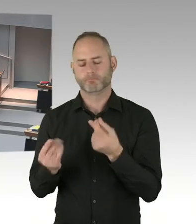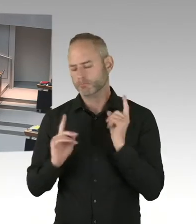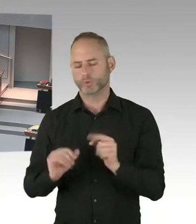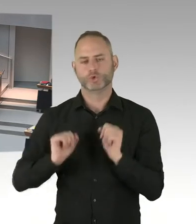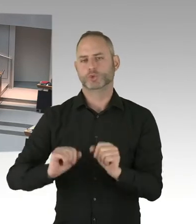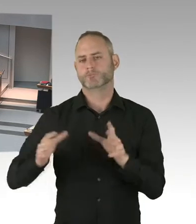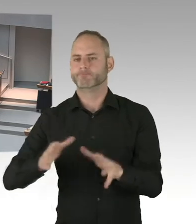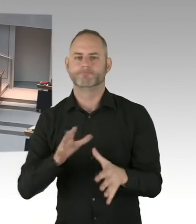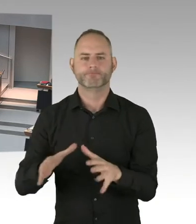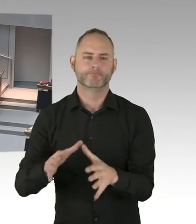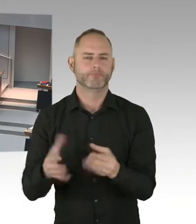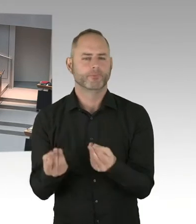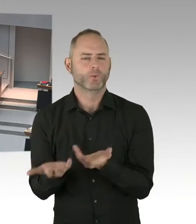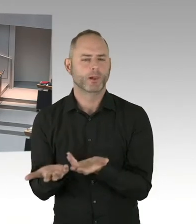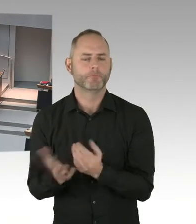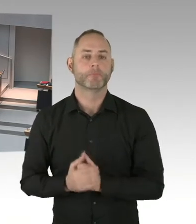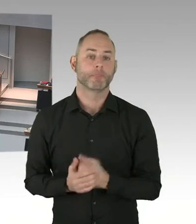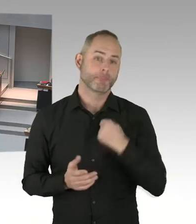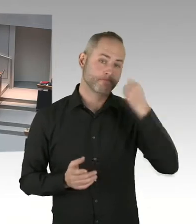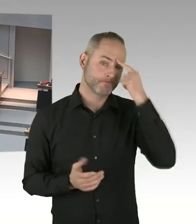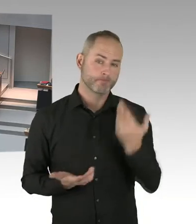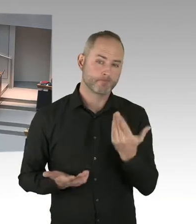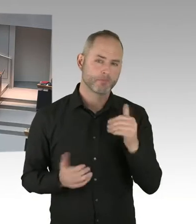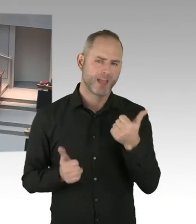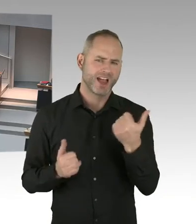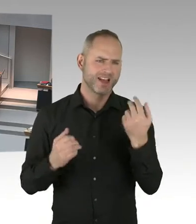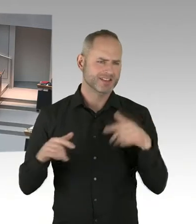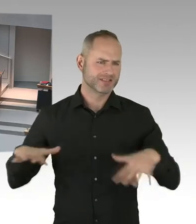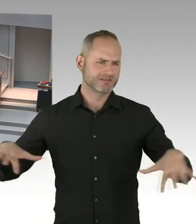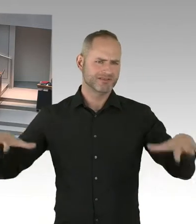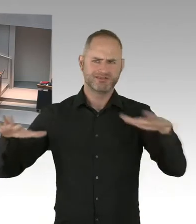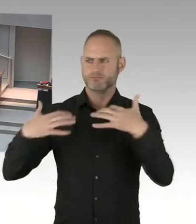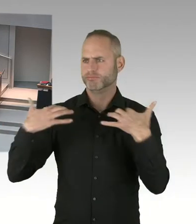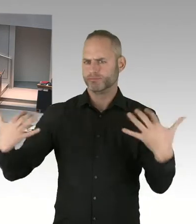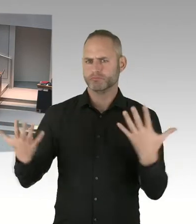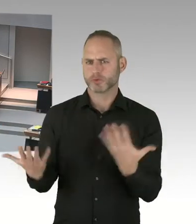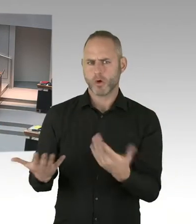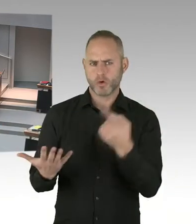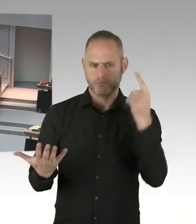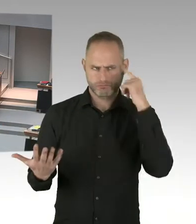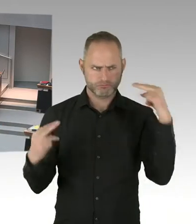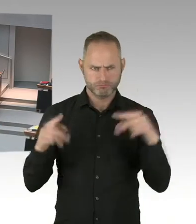direkt auf den Breitscheidplatz zulaufen. Und auf dem Platz selber sehr wenig Platz zur Verfügung steht.